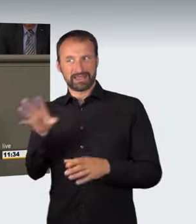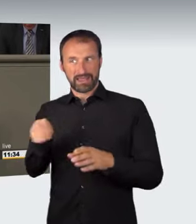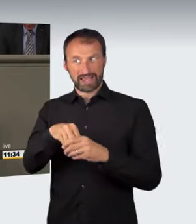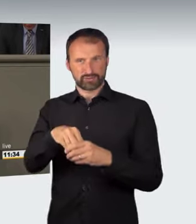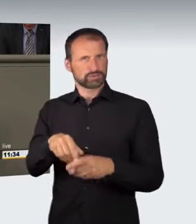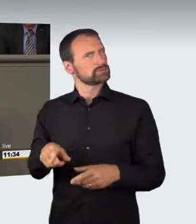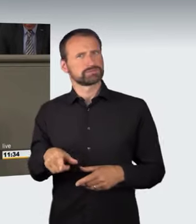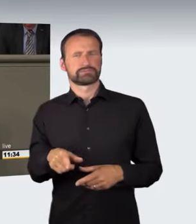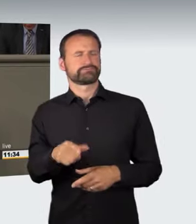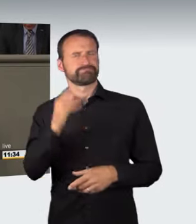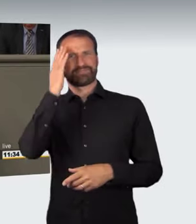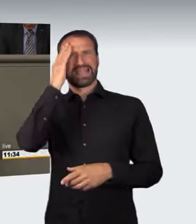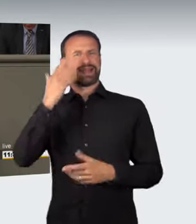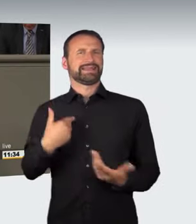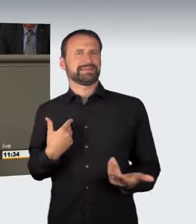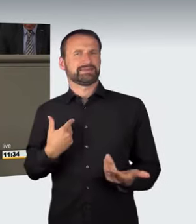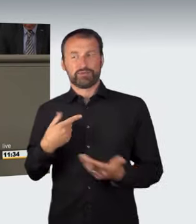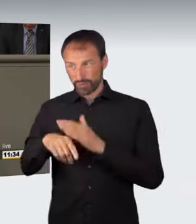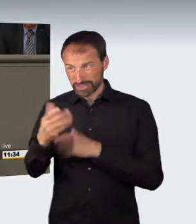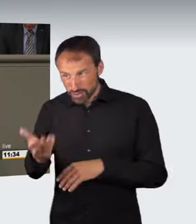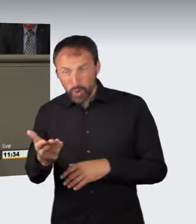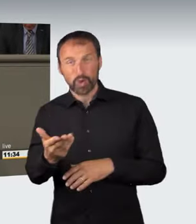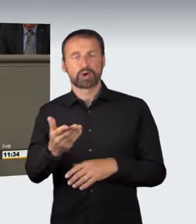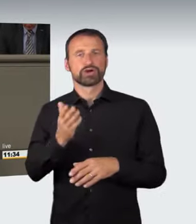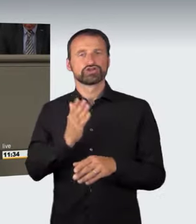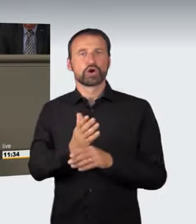vor die eigentliche Rechtsgutverletzung verlagert.